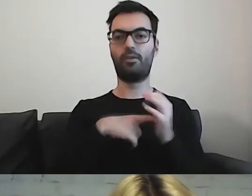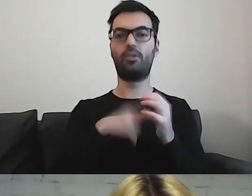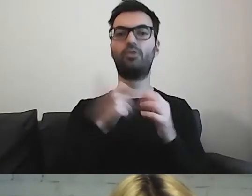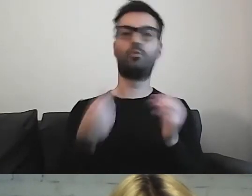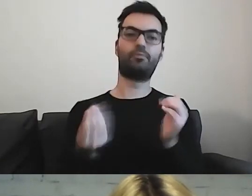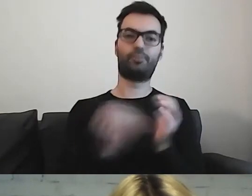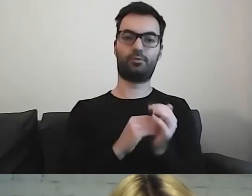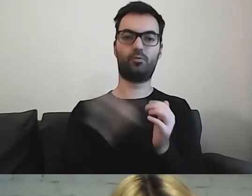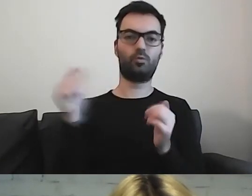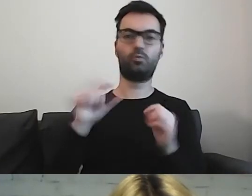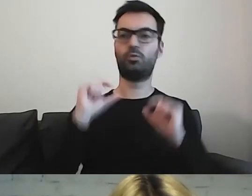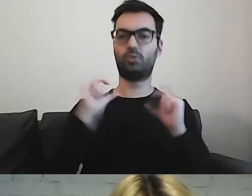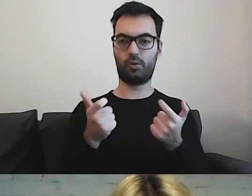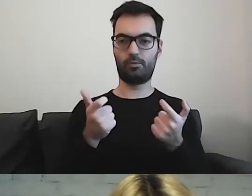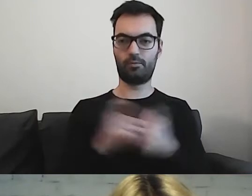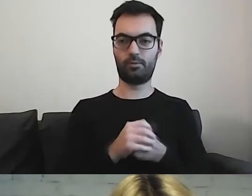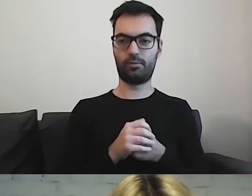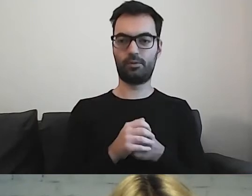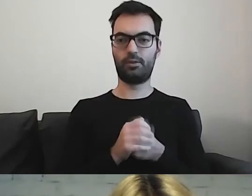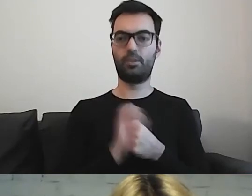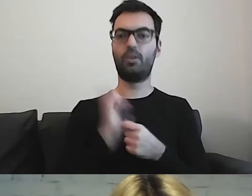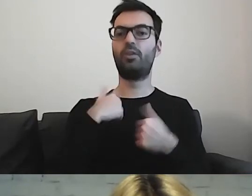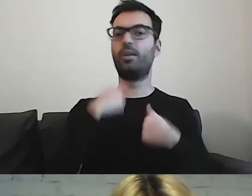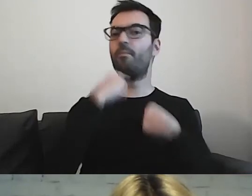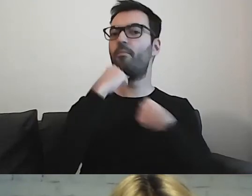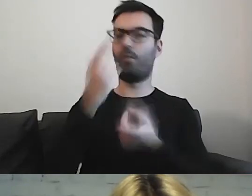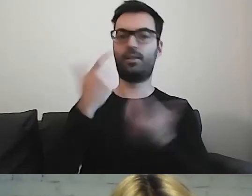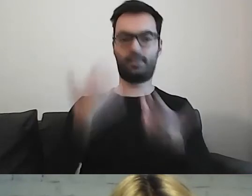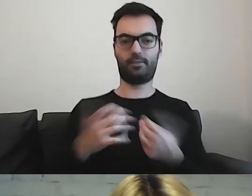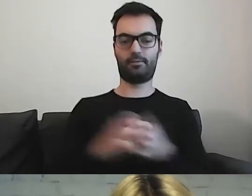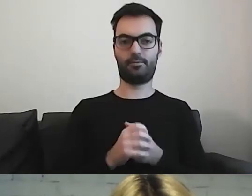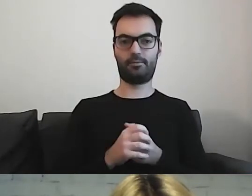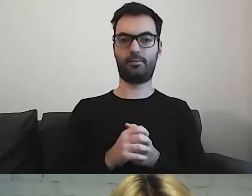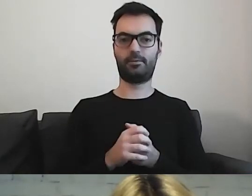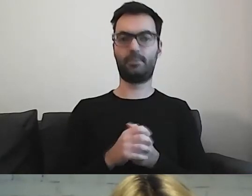O czym chcę poinformować odbiorcę. Na czym mi zależy.